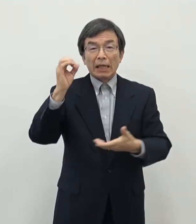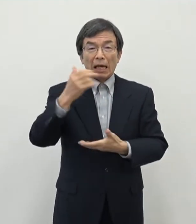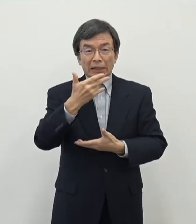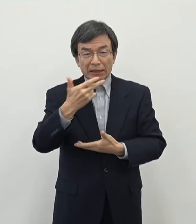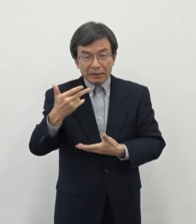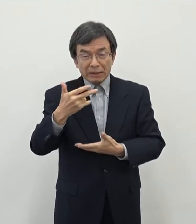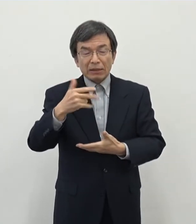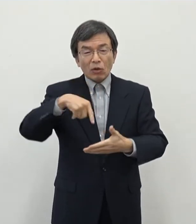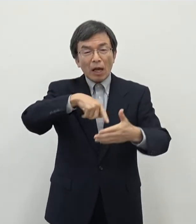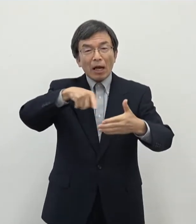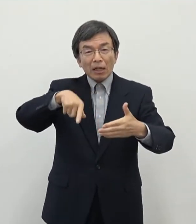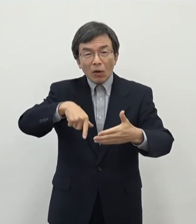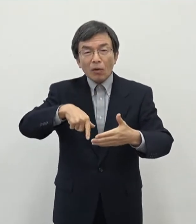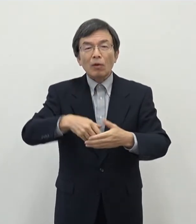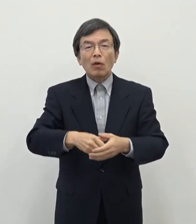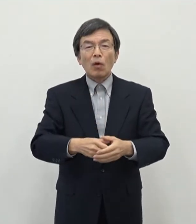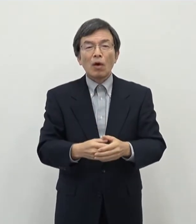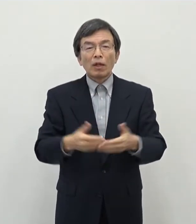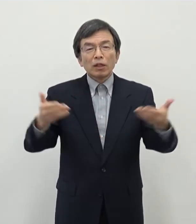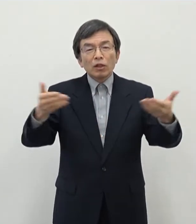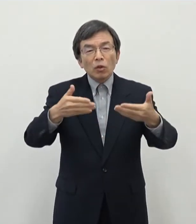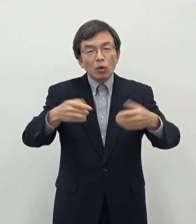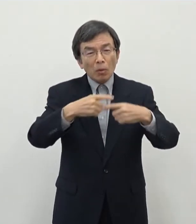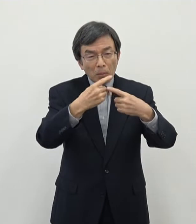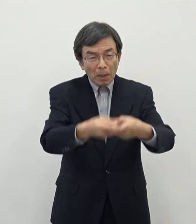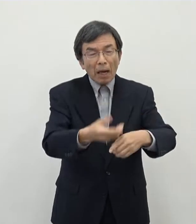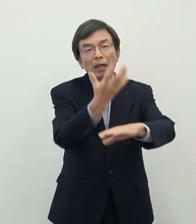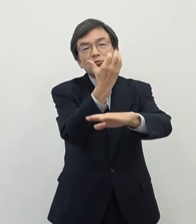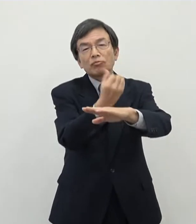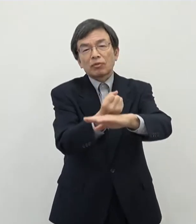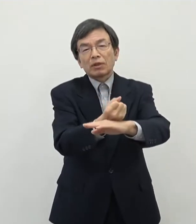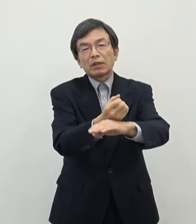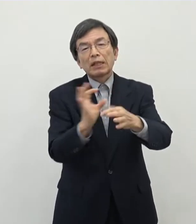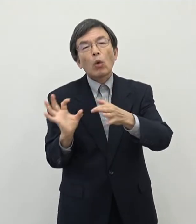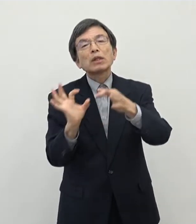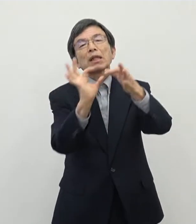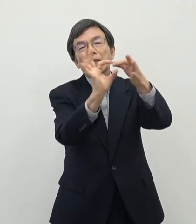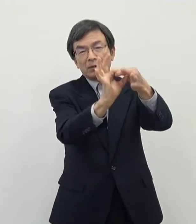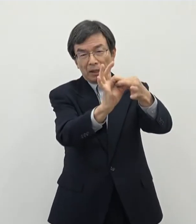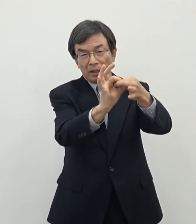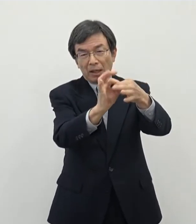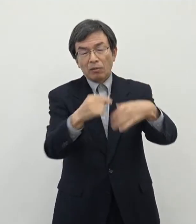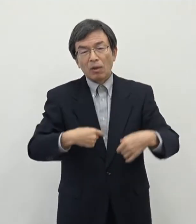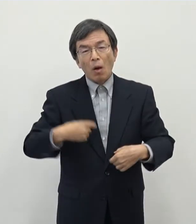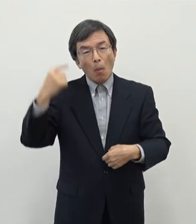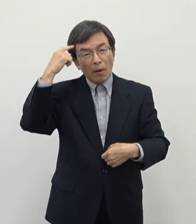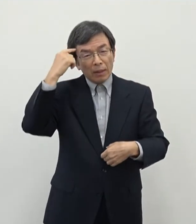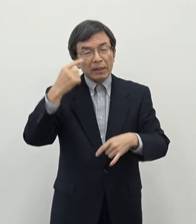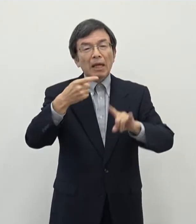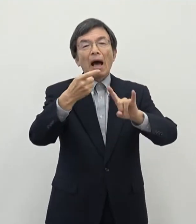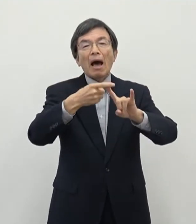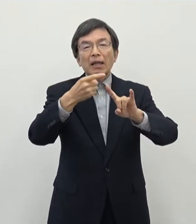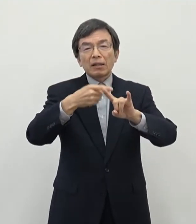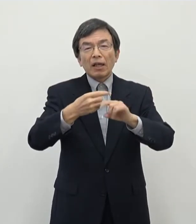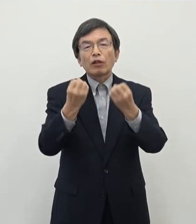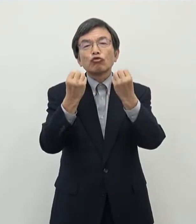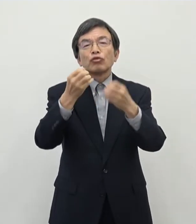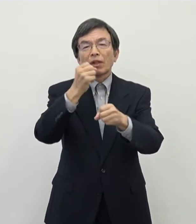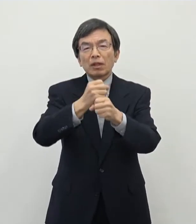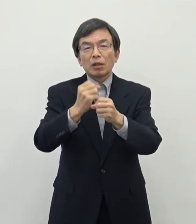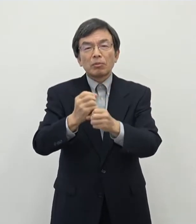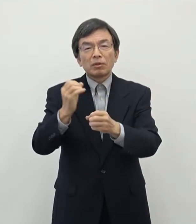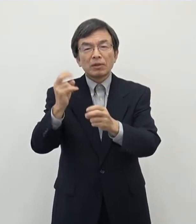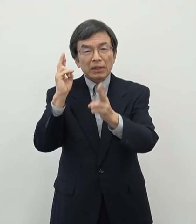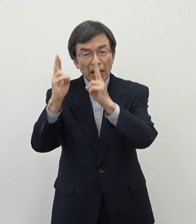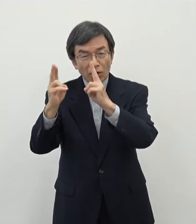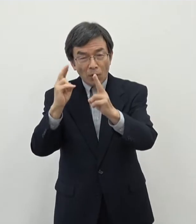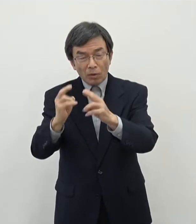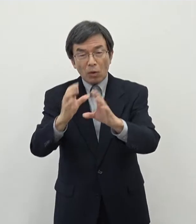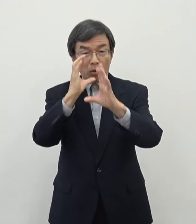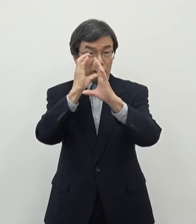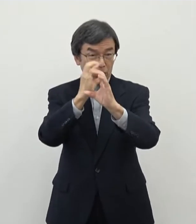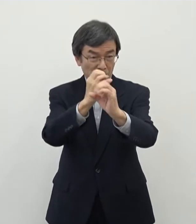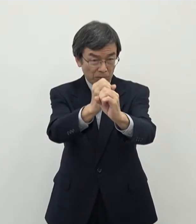そして奈良での定着につながっていくのではないかとそういった思いでですね 今回はIT・クリエイティブ産業に少し絞り込んだ形で支援制度をさせていただく